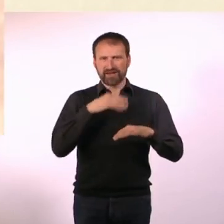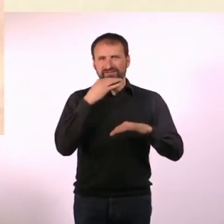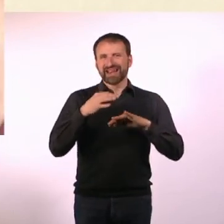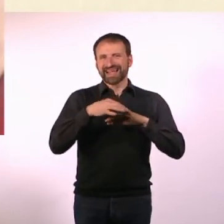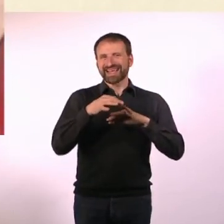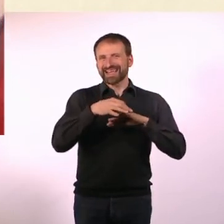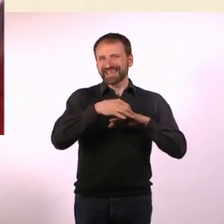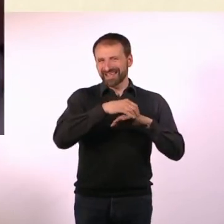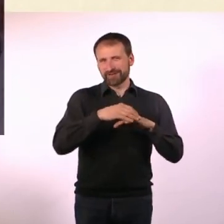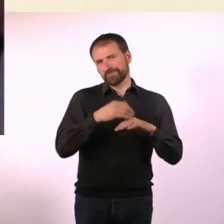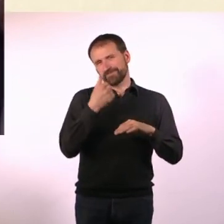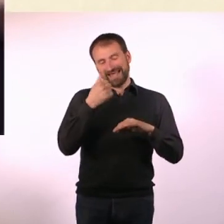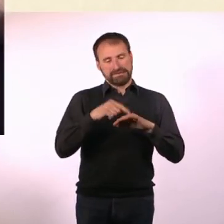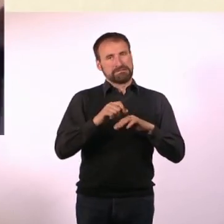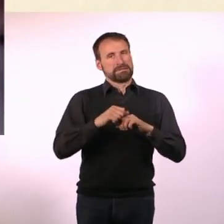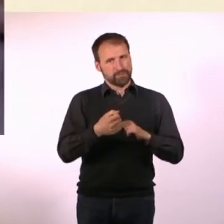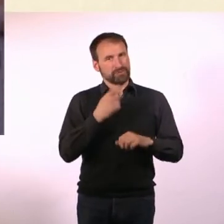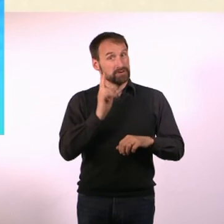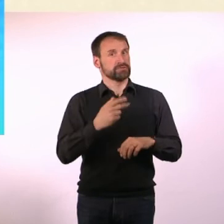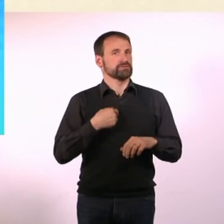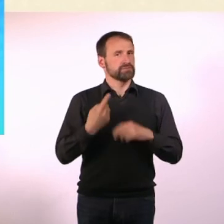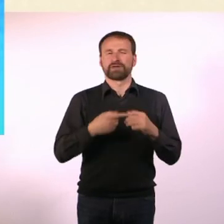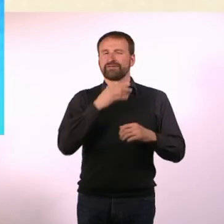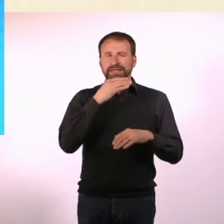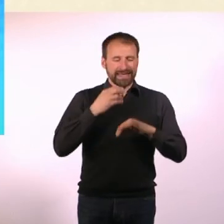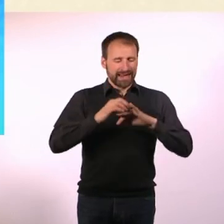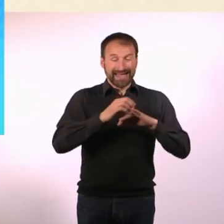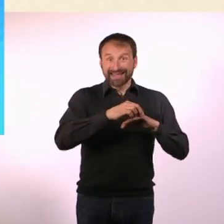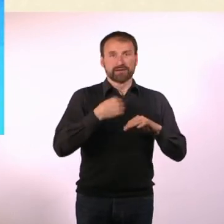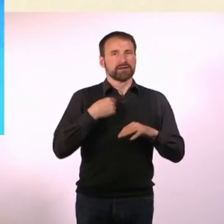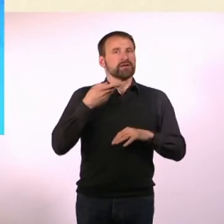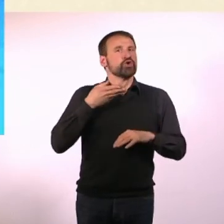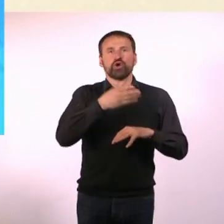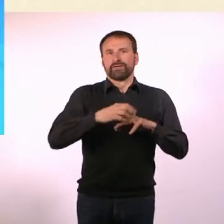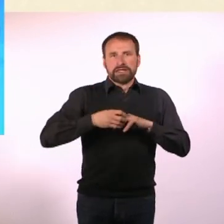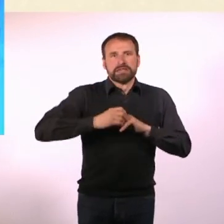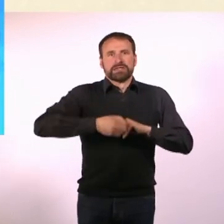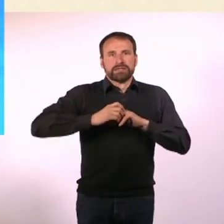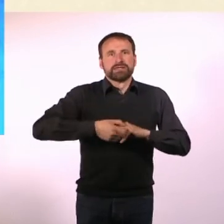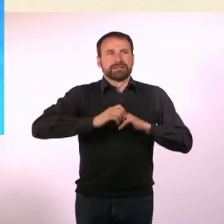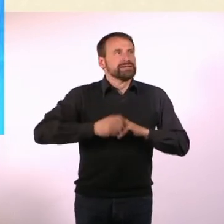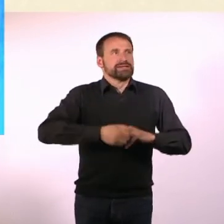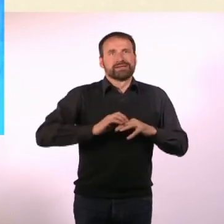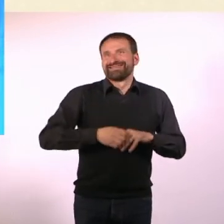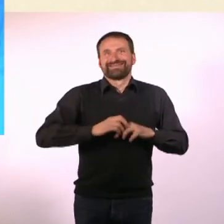mir ist gerade dramatischerweise einer kaputtgegangen, ich dreh die die ganze Zeit. Deswegen ist der jetzt auch kaputt. - Ja, wahrscheinlich.